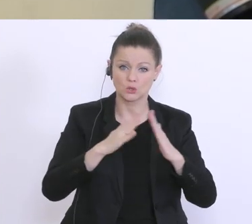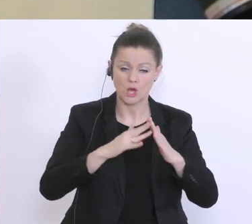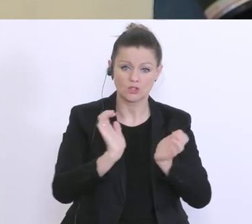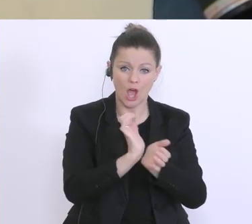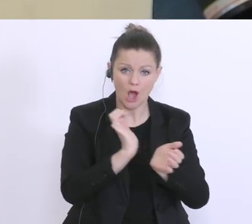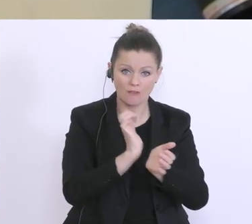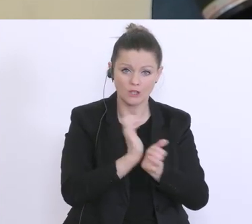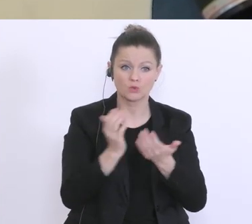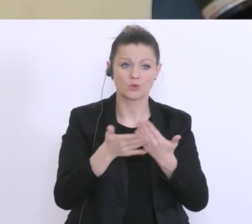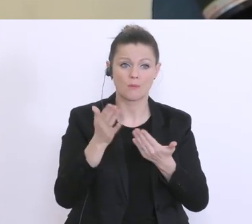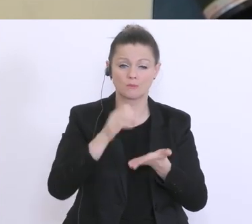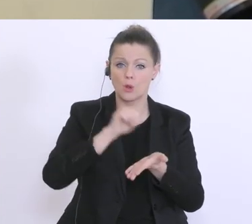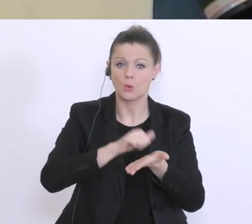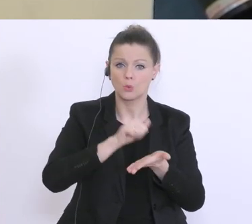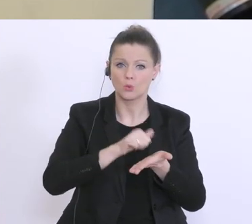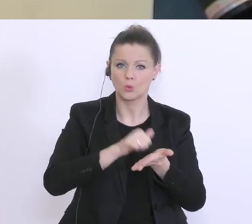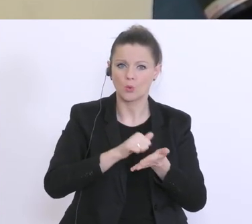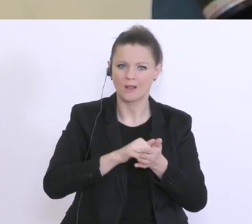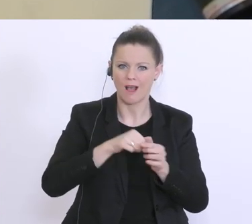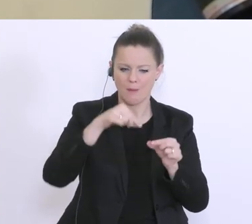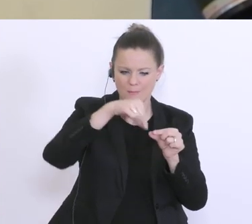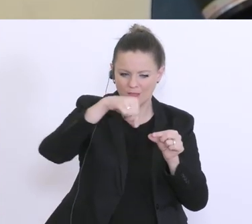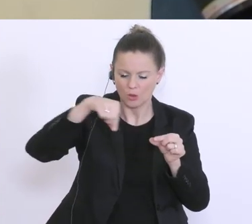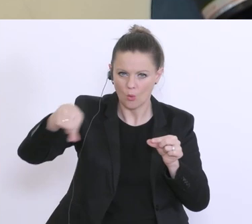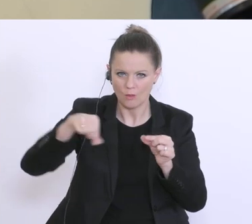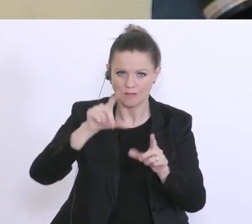das z.B. Druckerpatronen ausgehen. Ist da gedacht, das man da eine gewisse